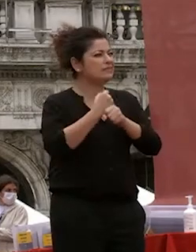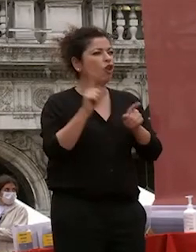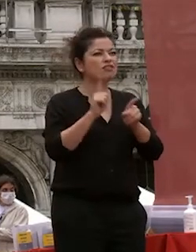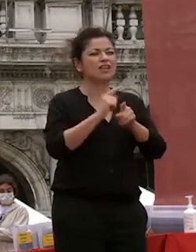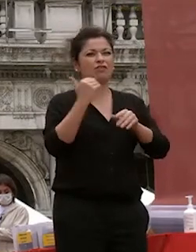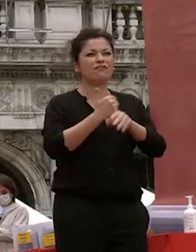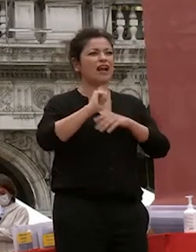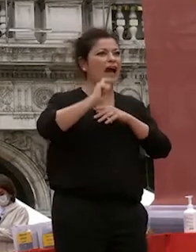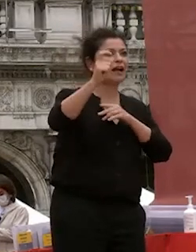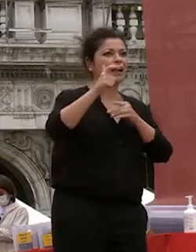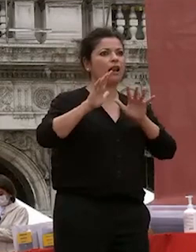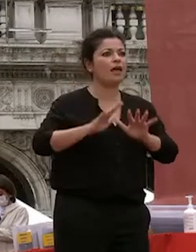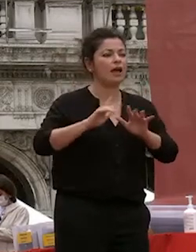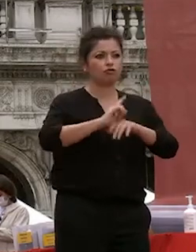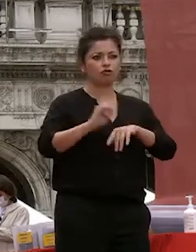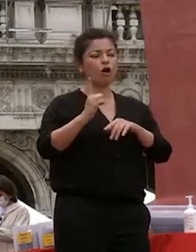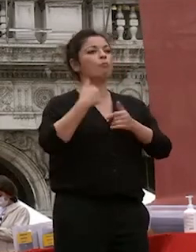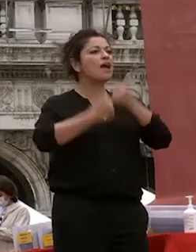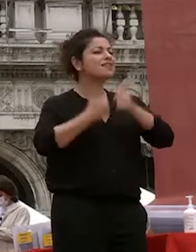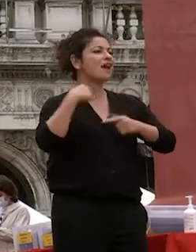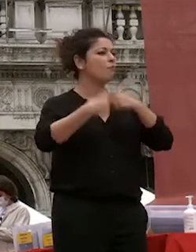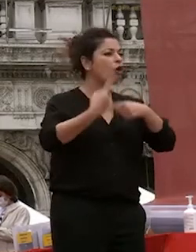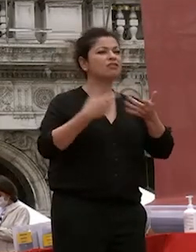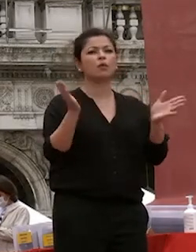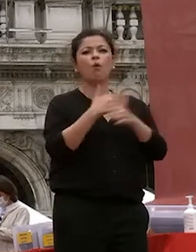carriere di continuare a offrire tutto quello che era possibile offrire a voi